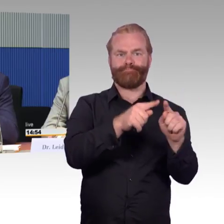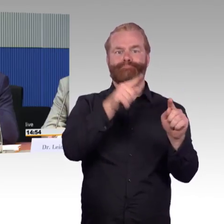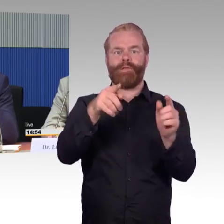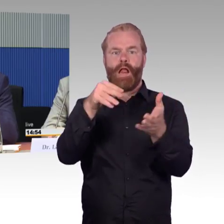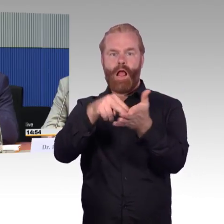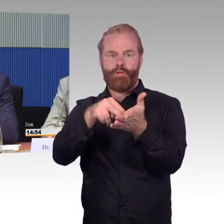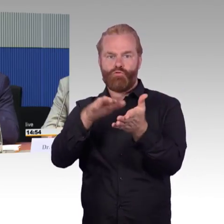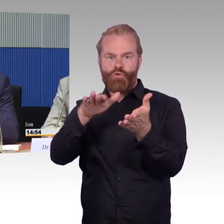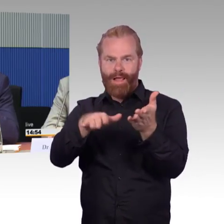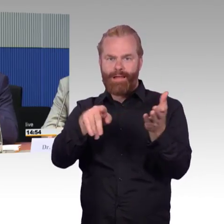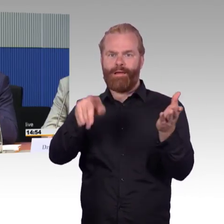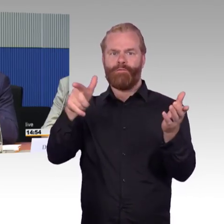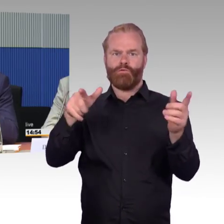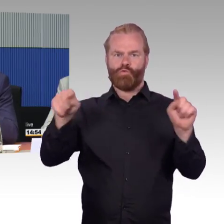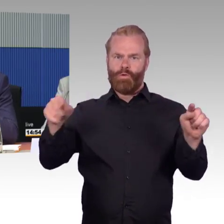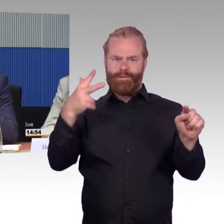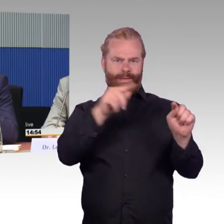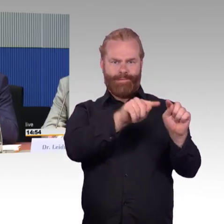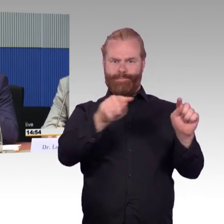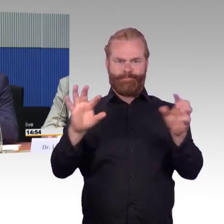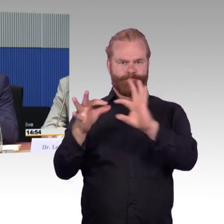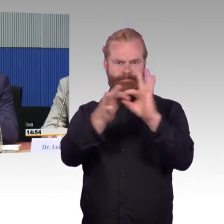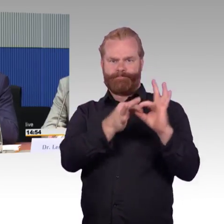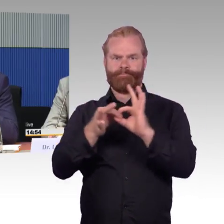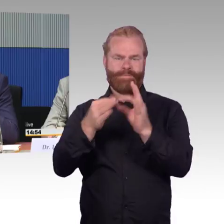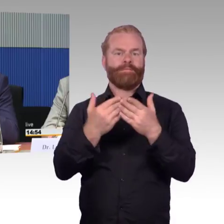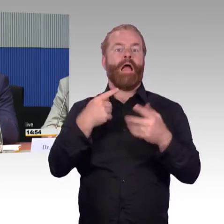dass die Nutzung von mobilen Endgeräten sehr sinnvoll ist,